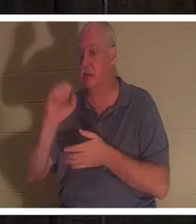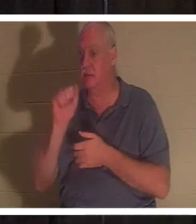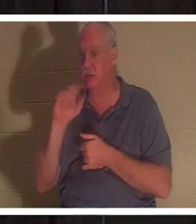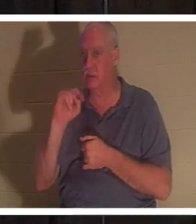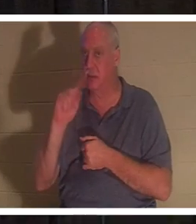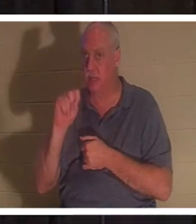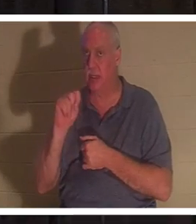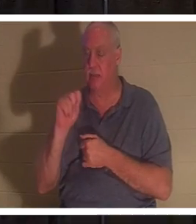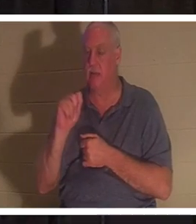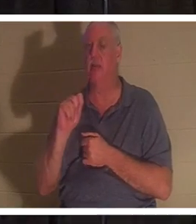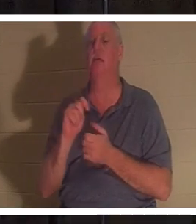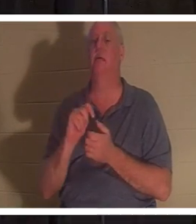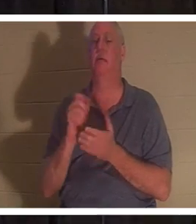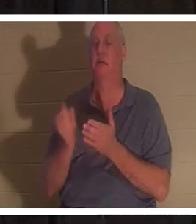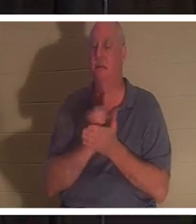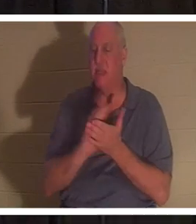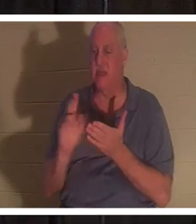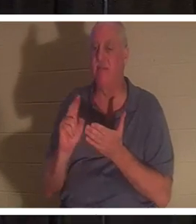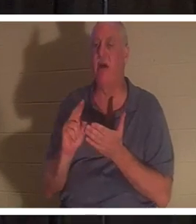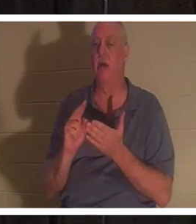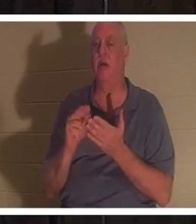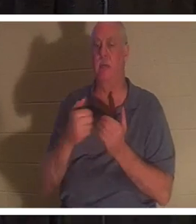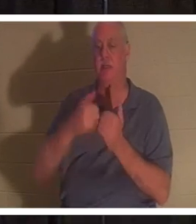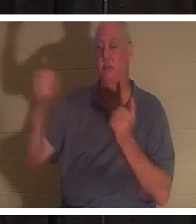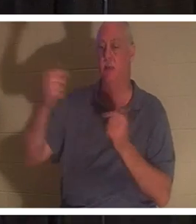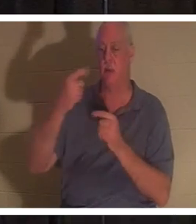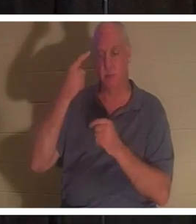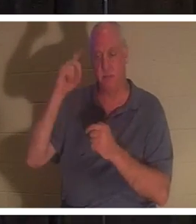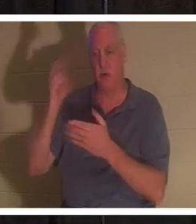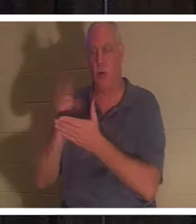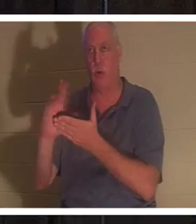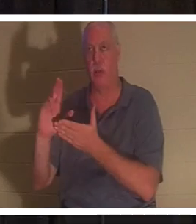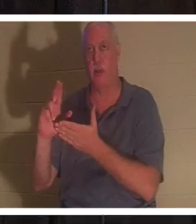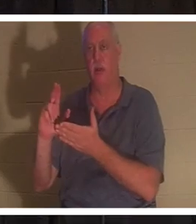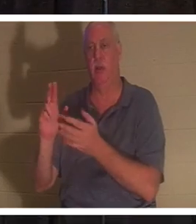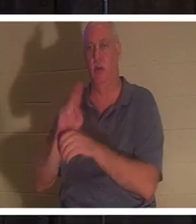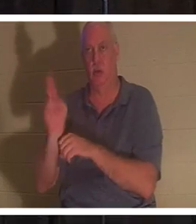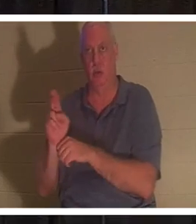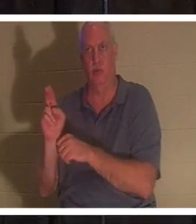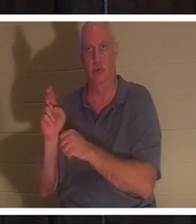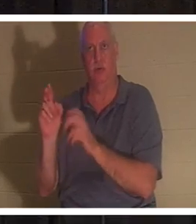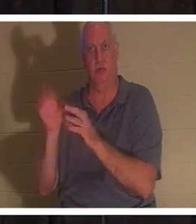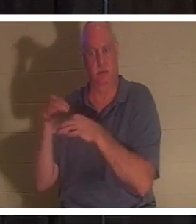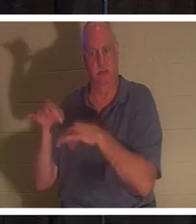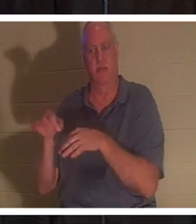ce qui signifie être mis à part pour un usage sacré. Une personne qui a donné sa vie au pied de la